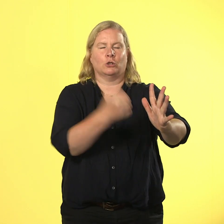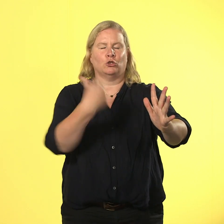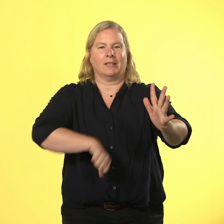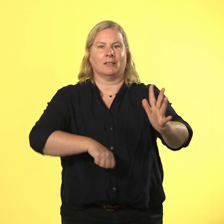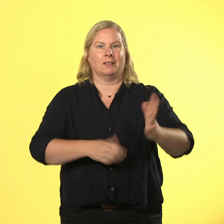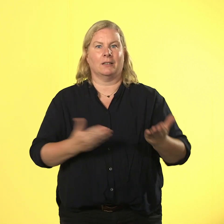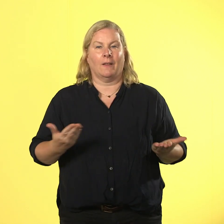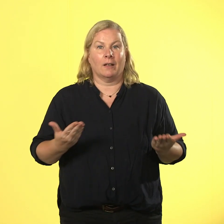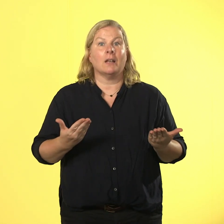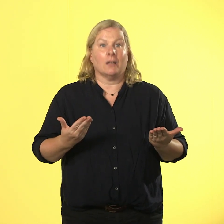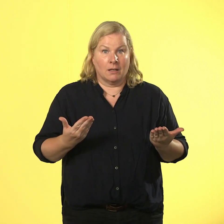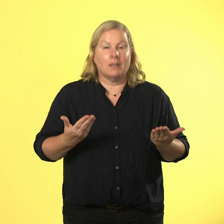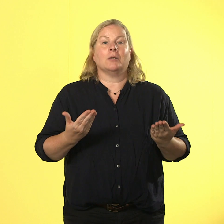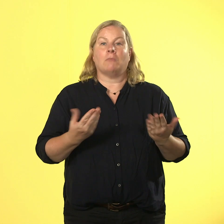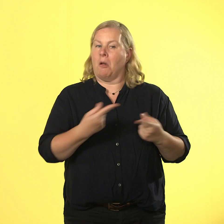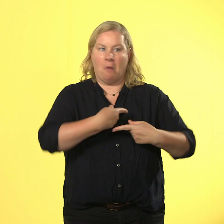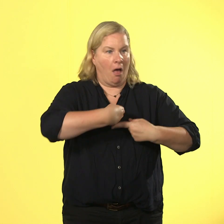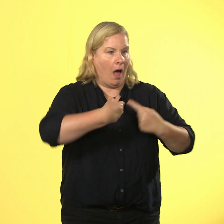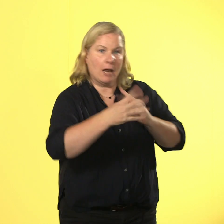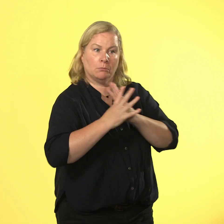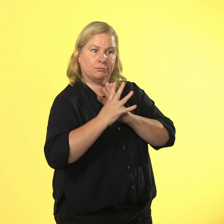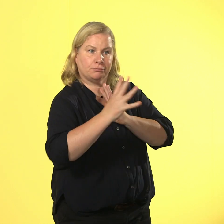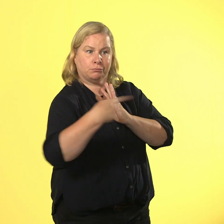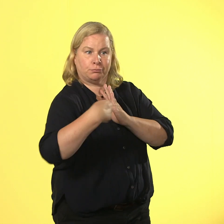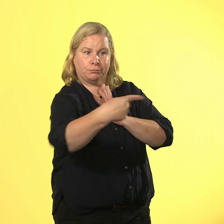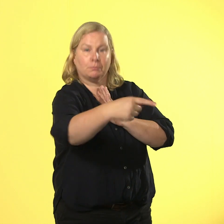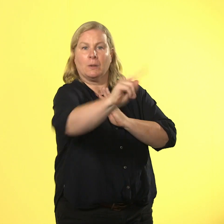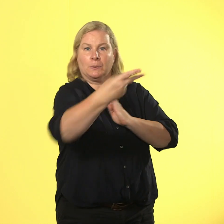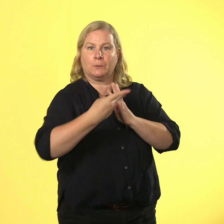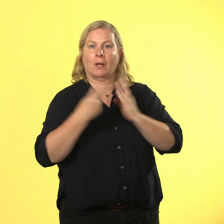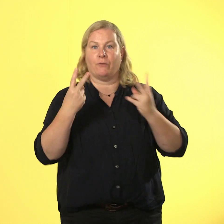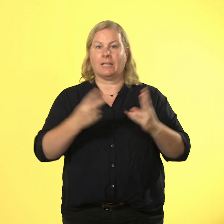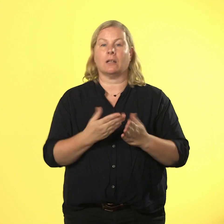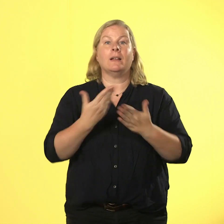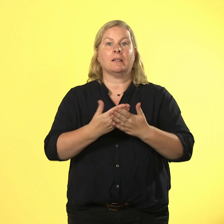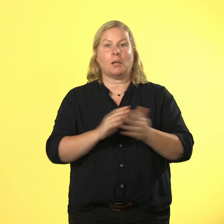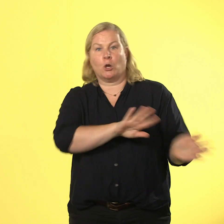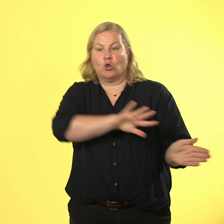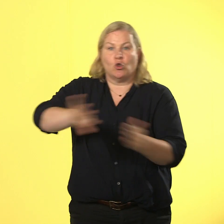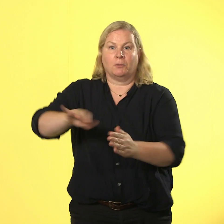ist wichtiger als der andere und deshalb ist schubsen und drängeln immer eine blöde idee.